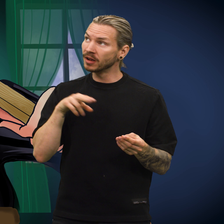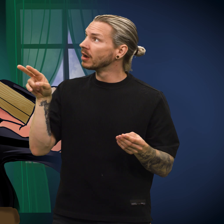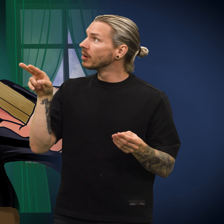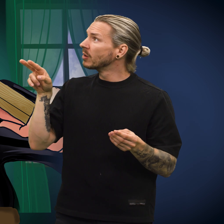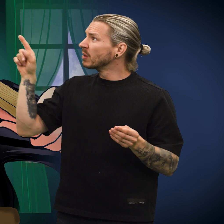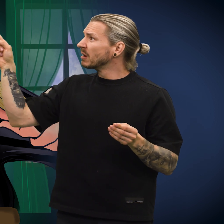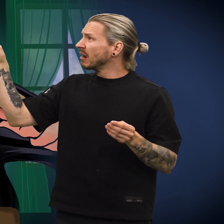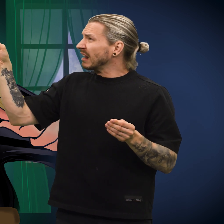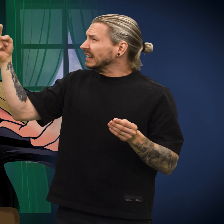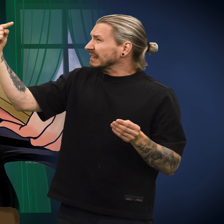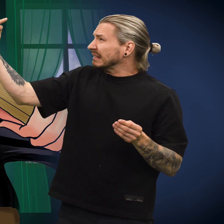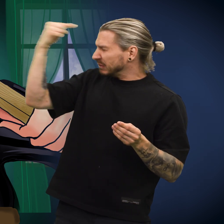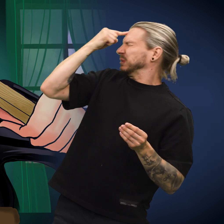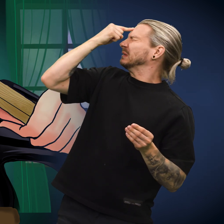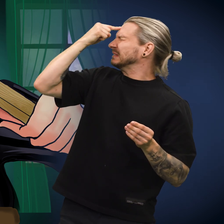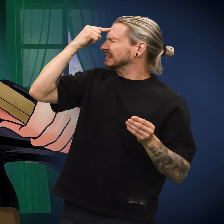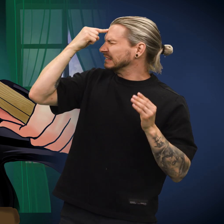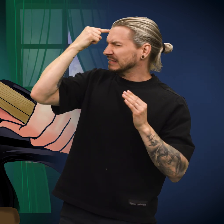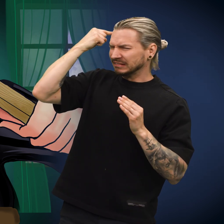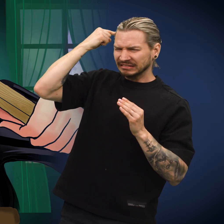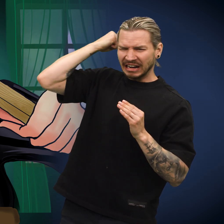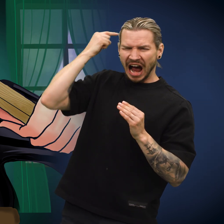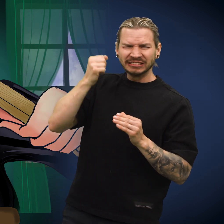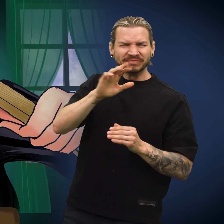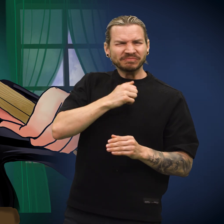Skillingen fikk slått en spiker rett gjennom seg.